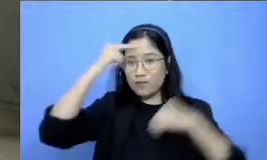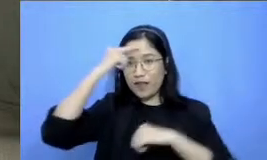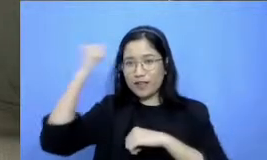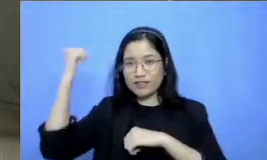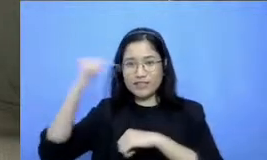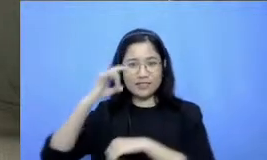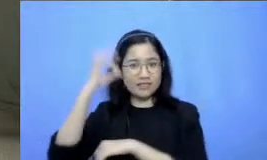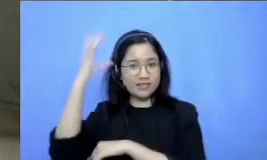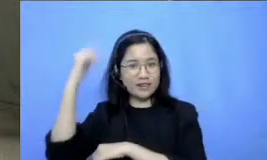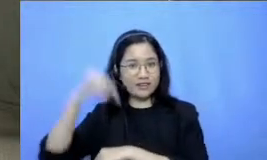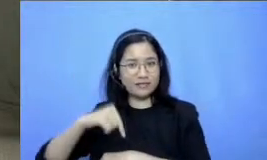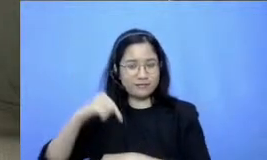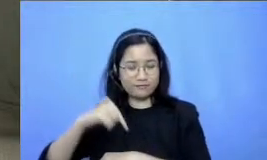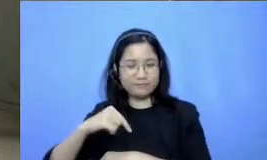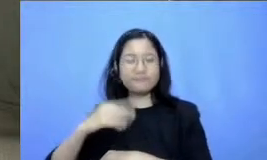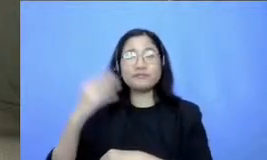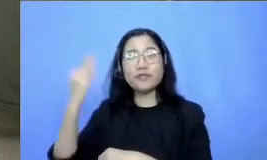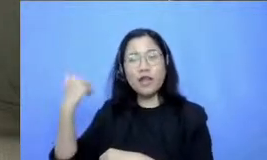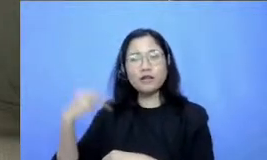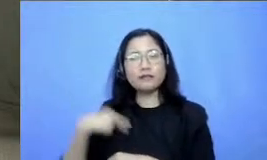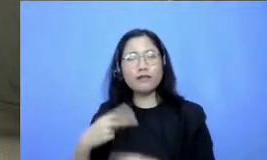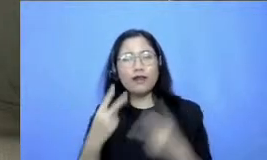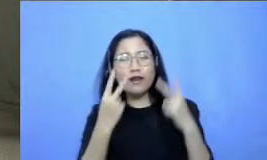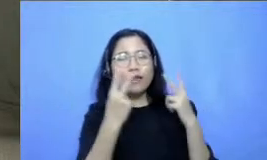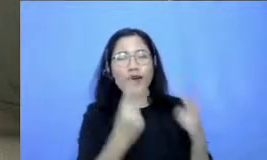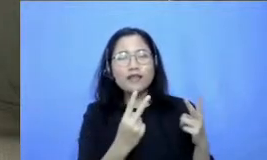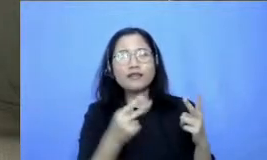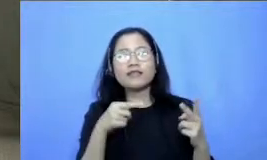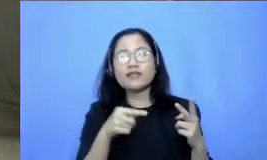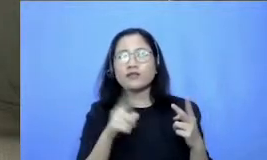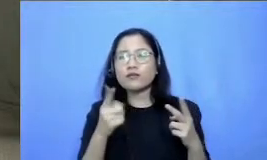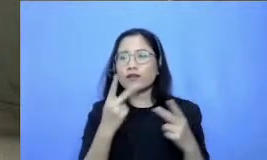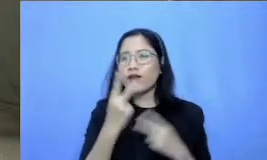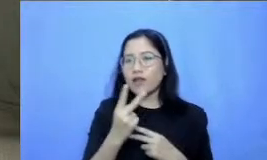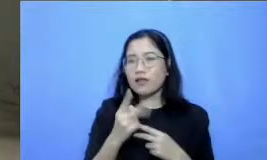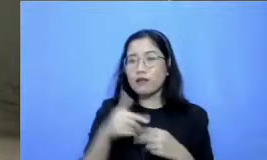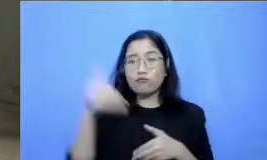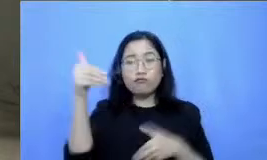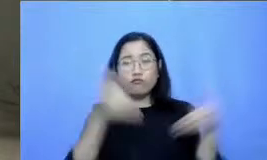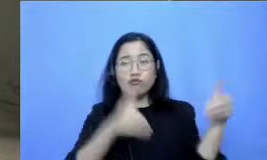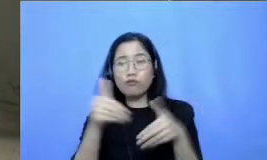tadi saya memperhatikan ternyata memang dari ribuan yang hadir ini lengkap ya dari mulai